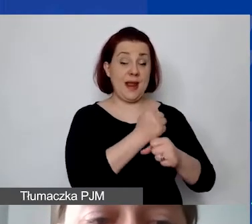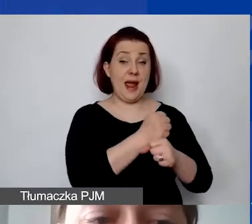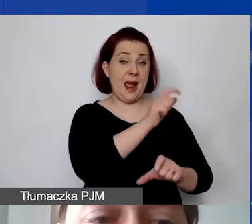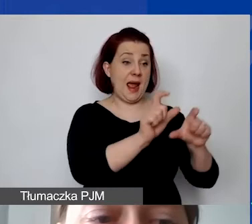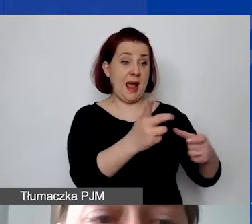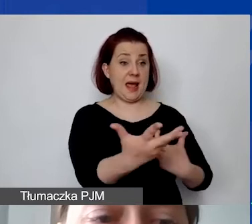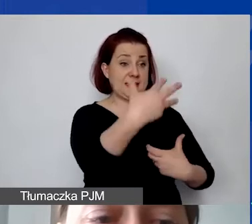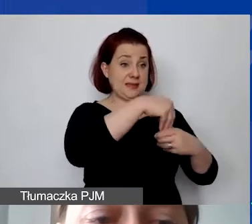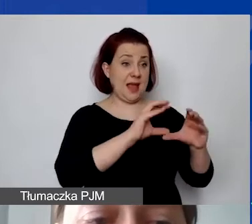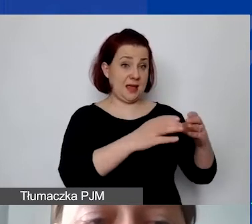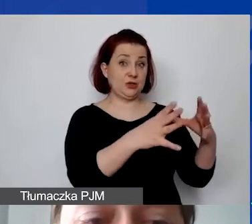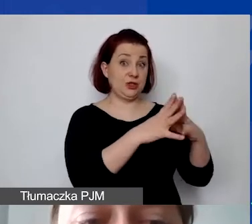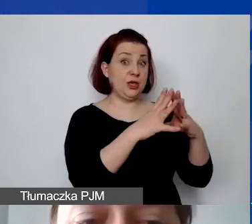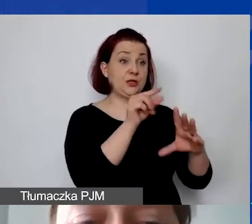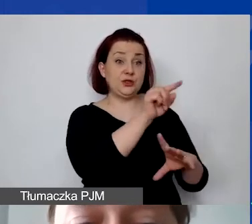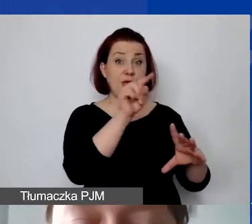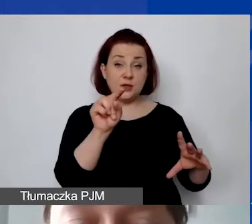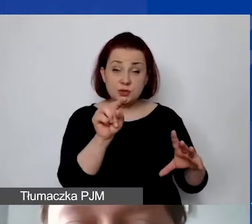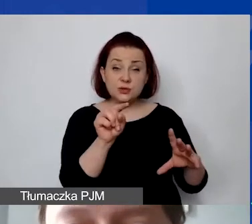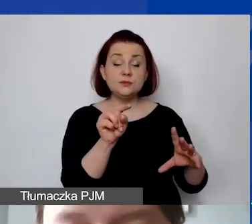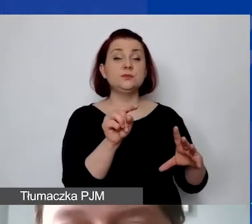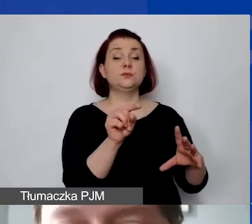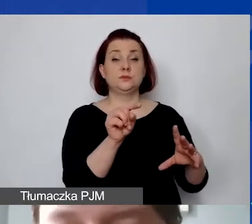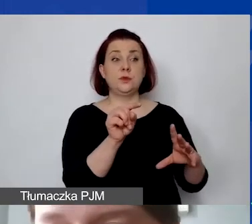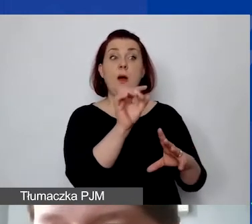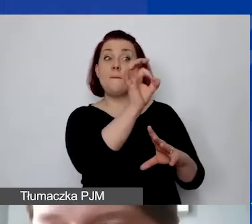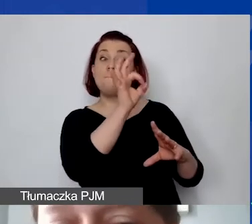to udział procentowy personelu